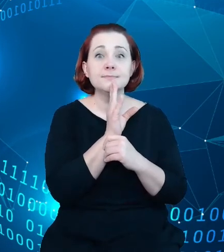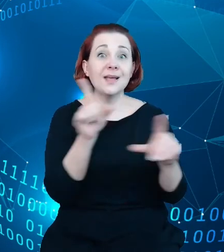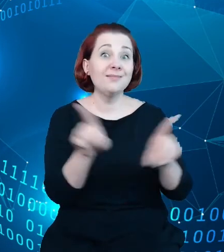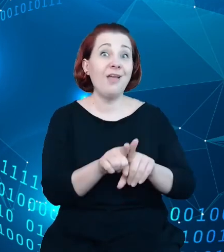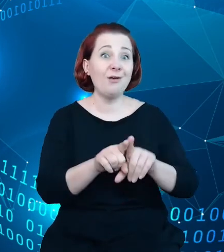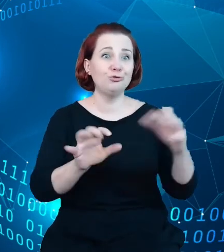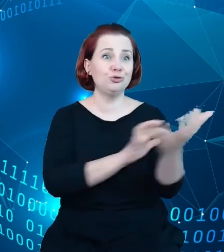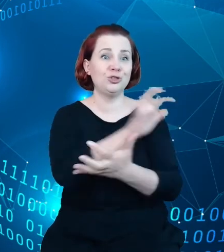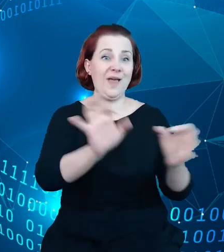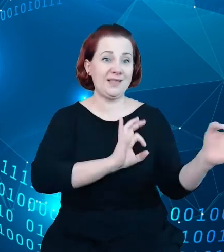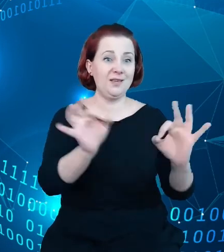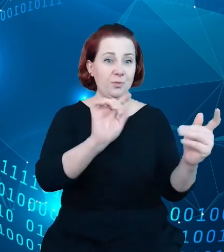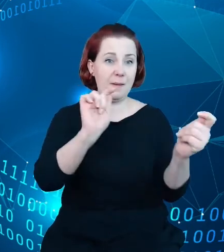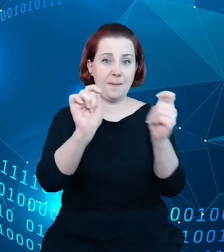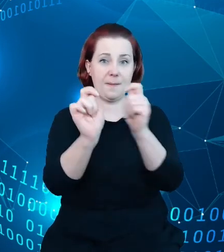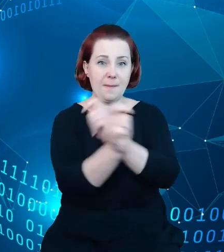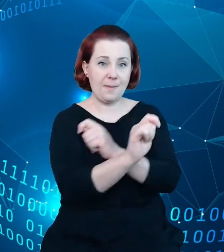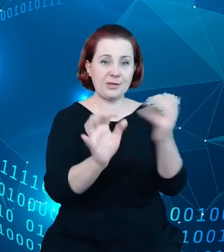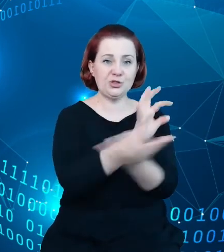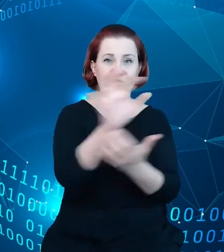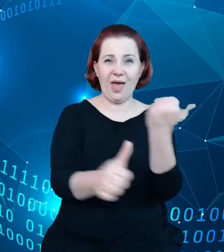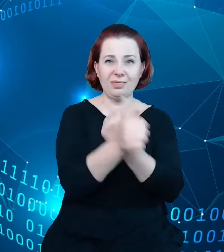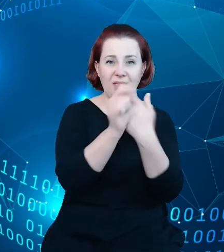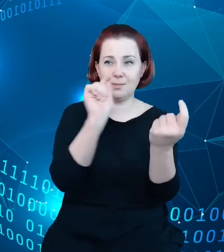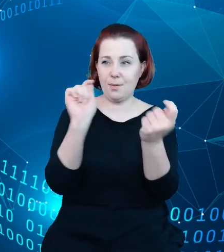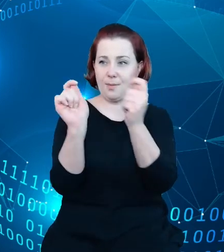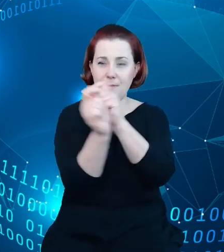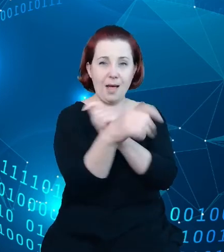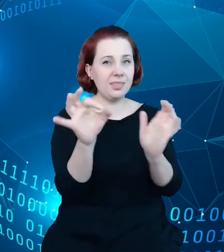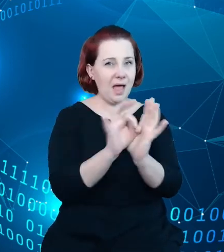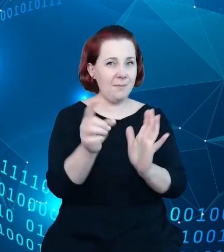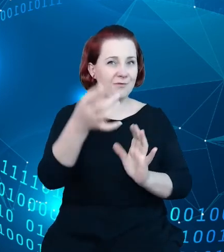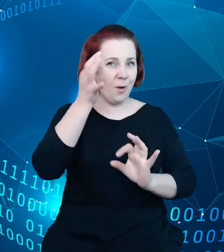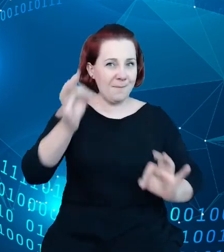świat danych, bo zapewne wiecie Państwo chociażby o zmianach, jakie następują w